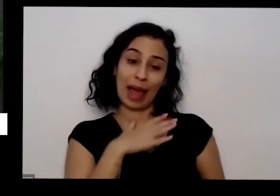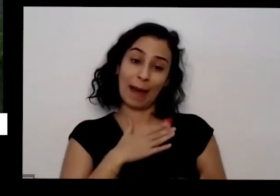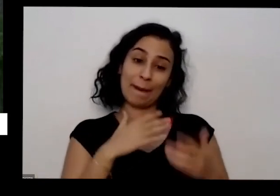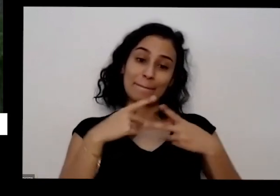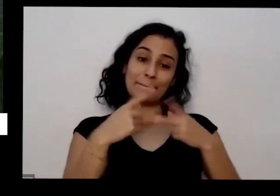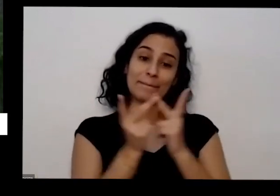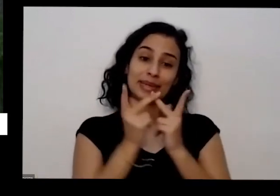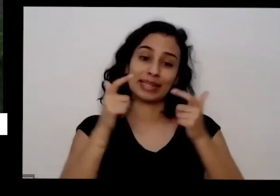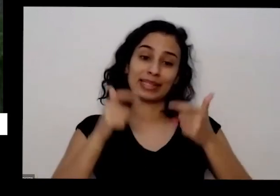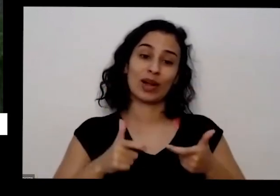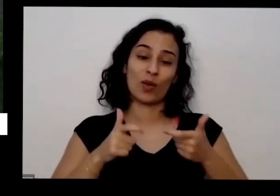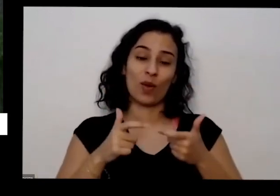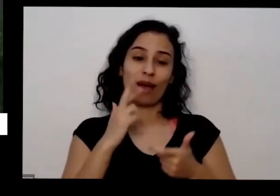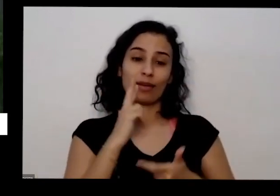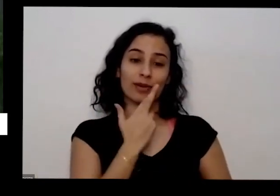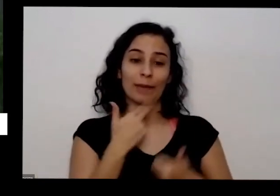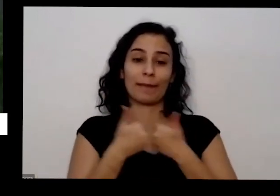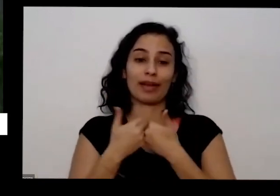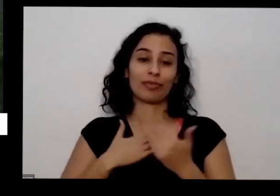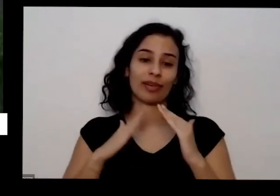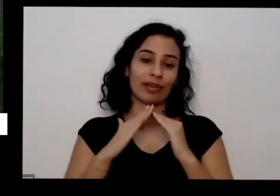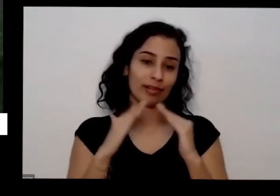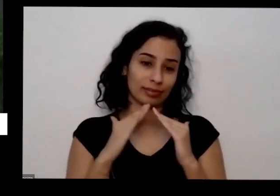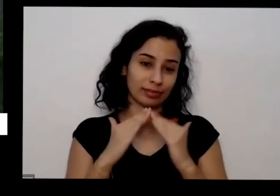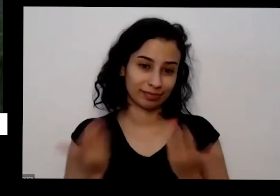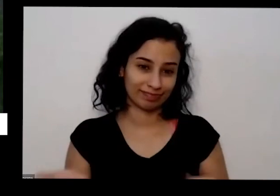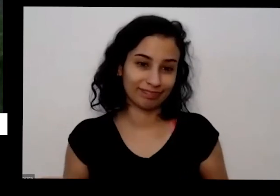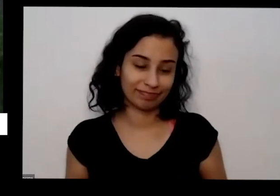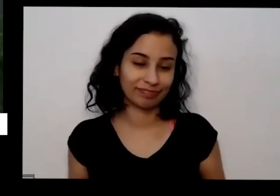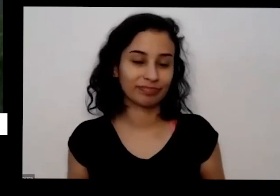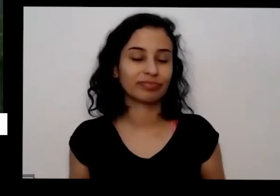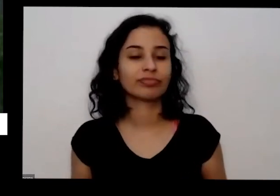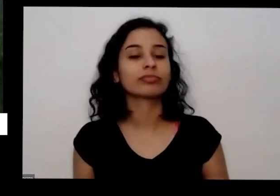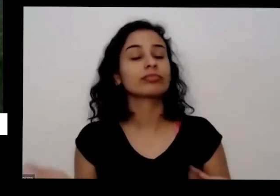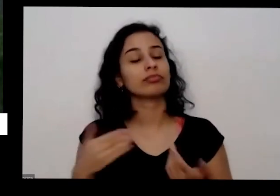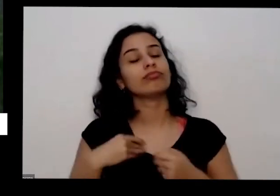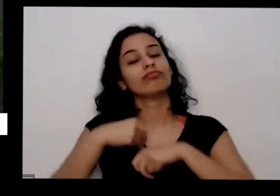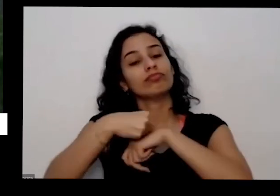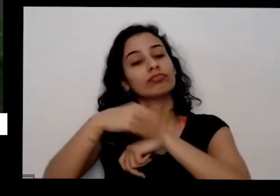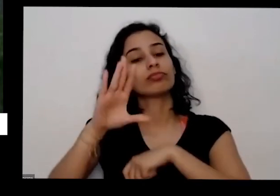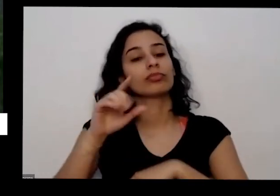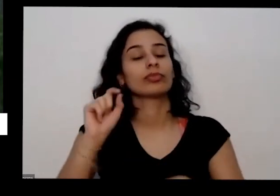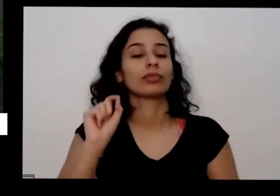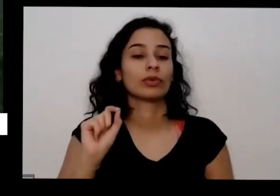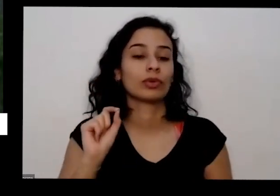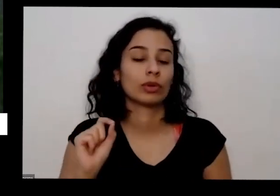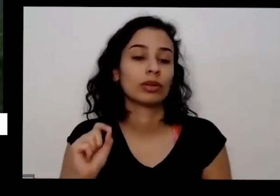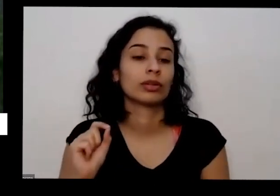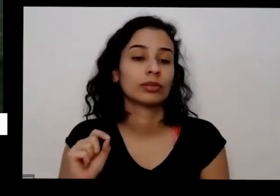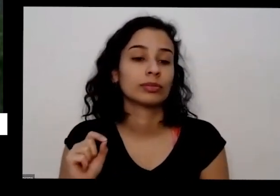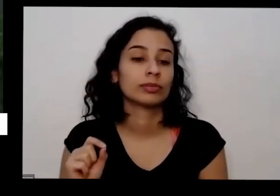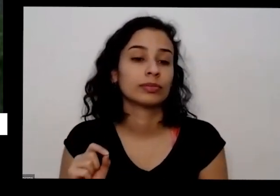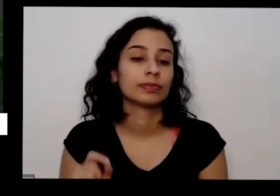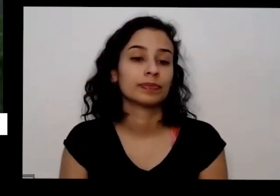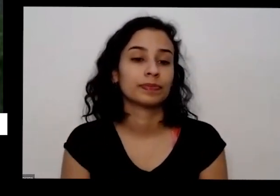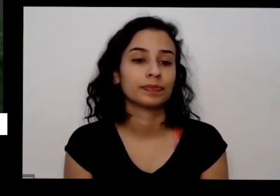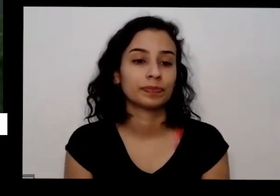E aí deixa aproveitar Para Dizer para vocês que também é isso é como como eu consigo acesa na